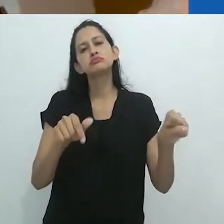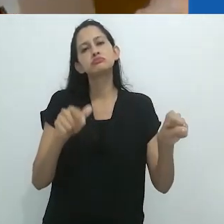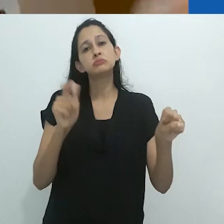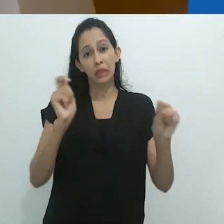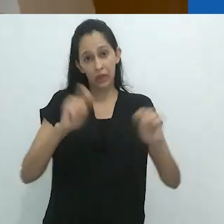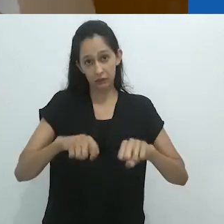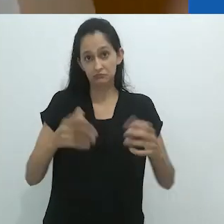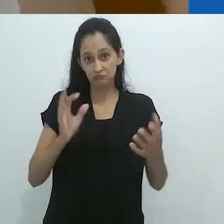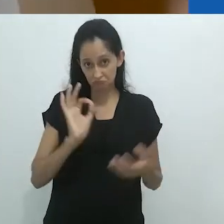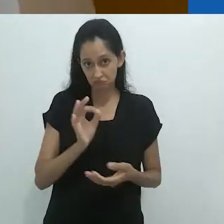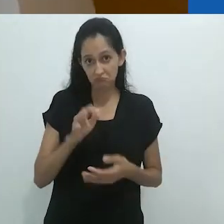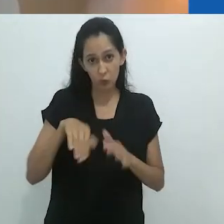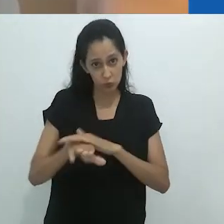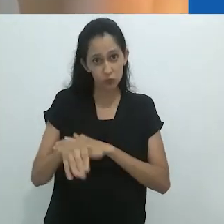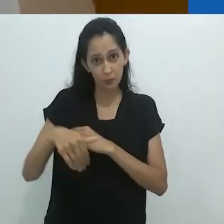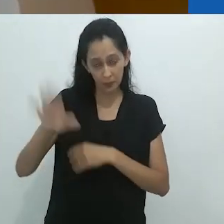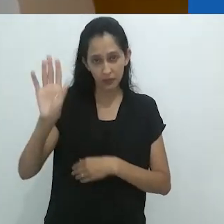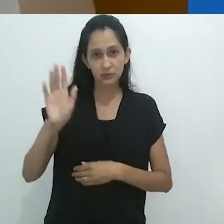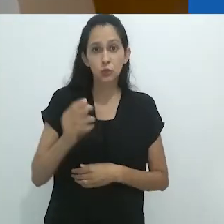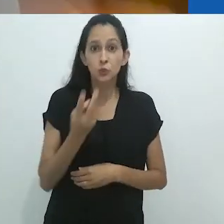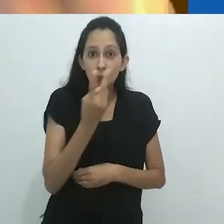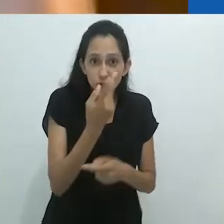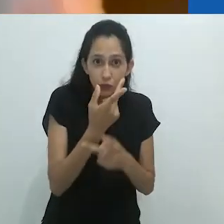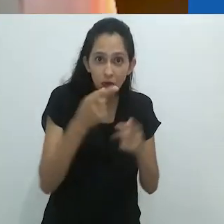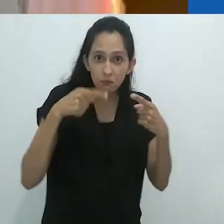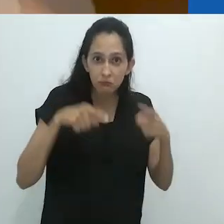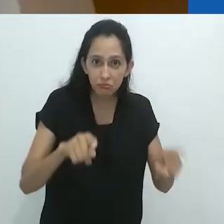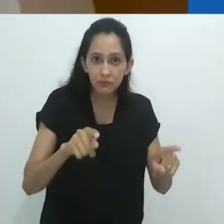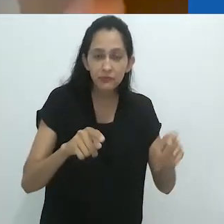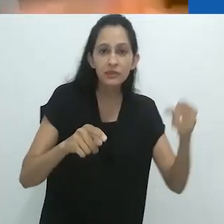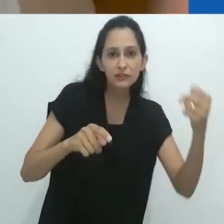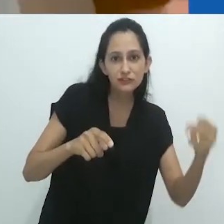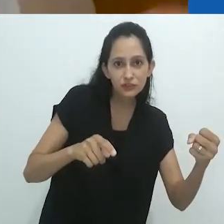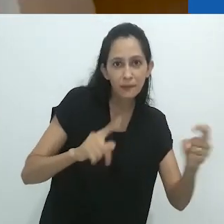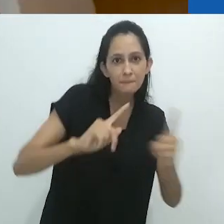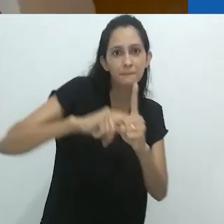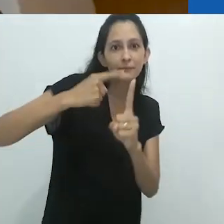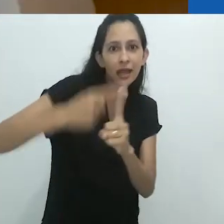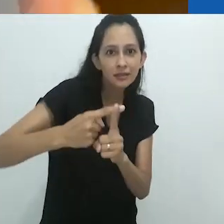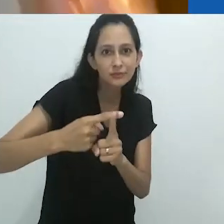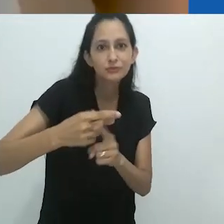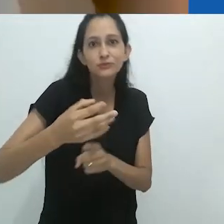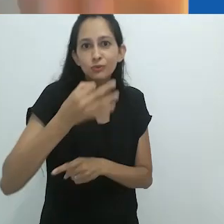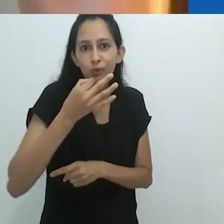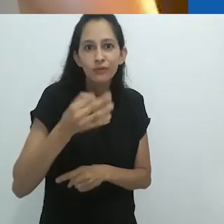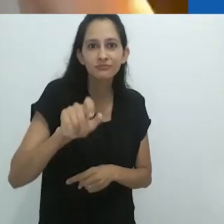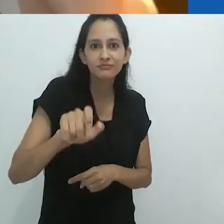Eles fazem as duas coisas ao mesmo tempo. E ficar parado em congestionamentos em São Paulo e por aí vai,